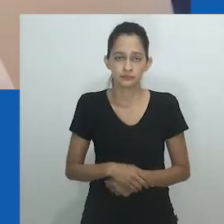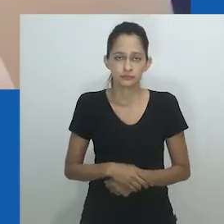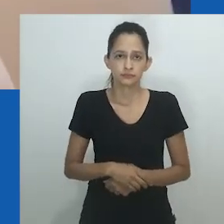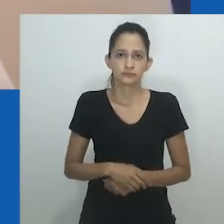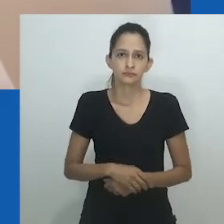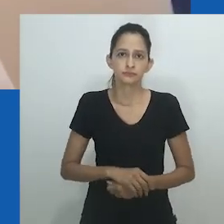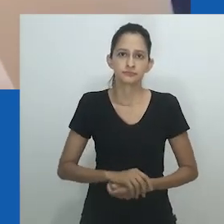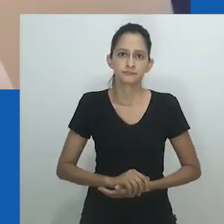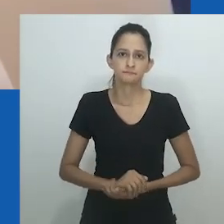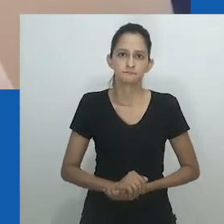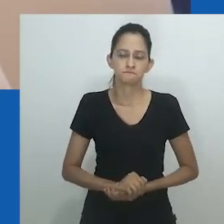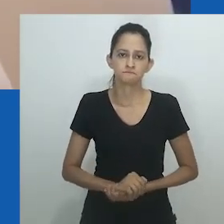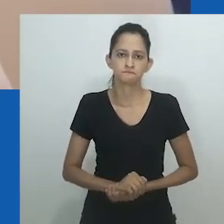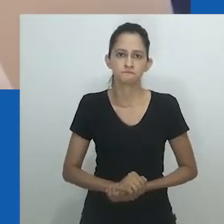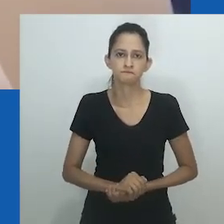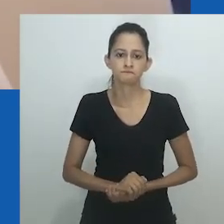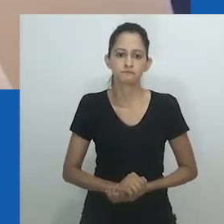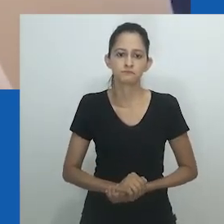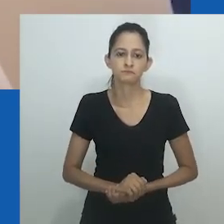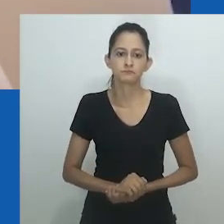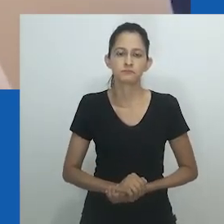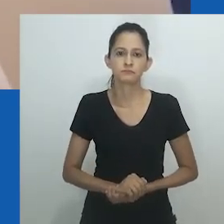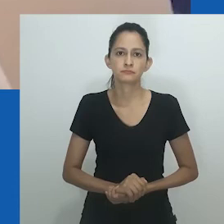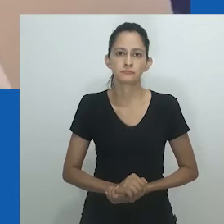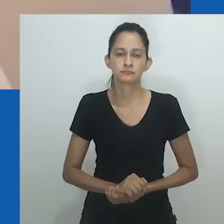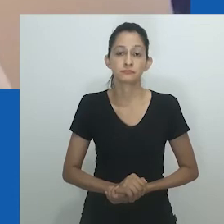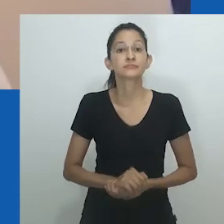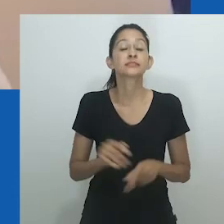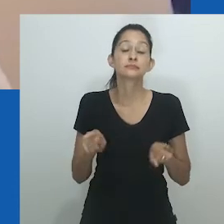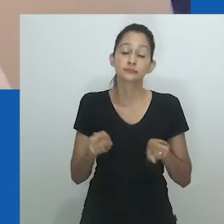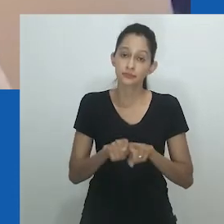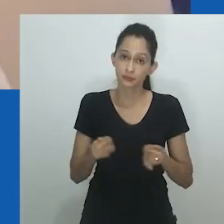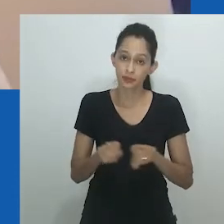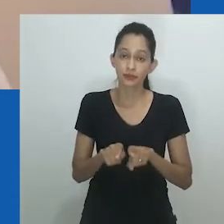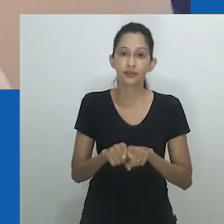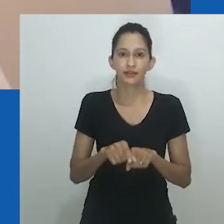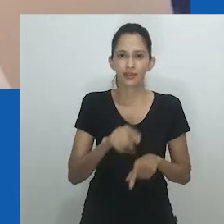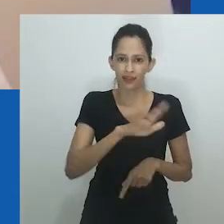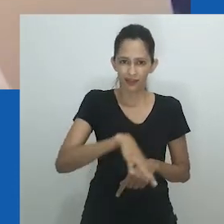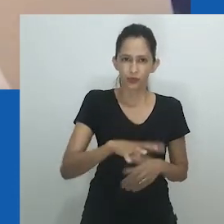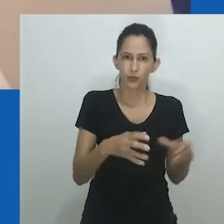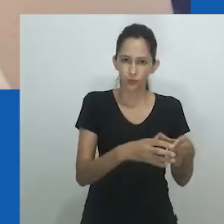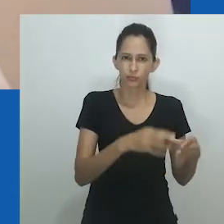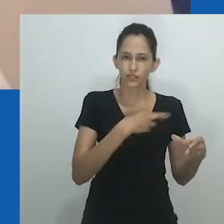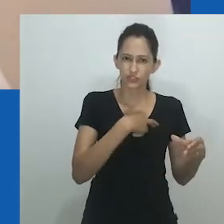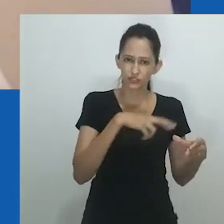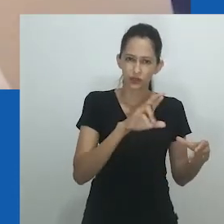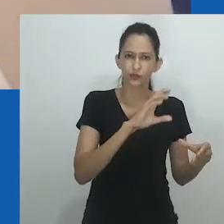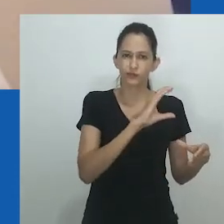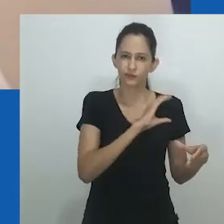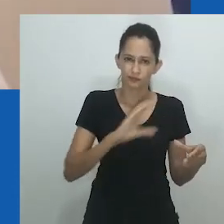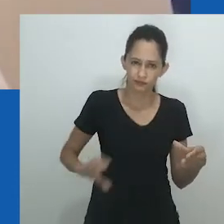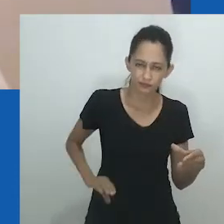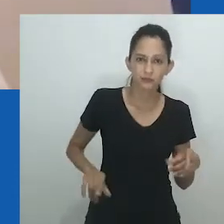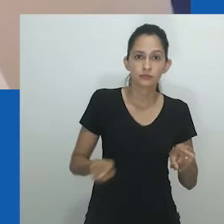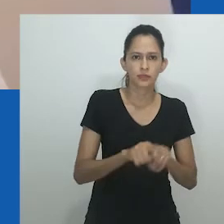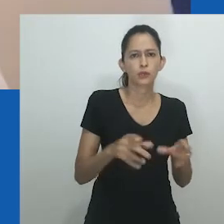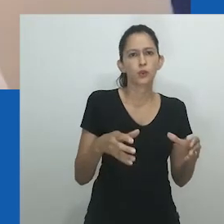Pela primeira vez em sua história, às mulheres agredidas foi negada sua militância efetiva na autoproteção e na luta contra os homens.